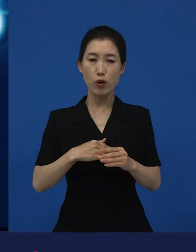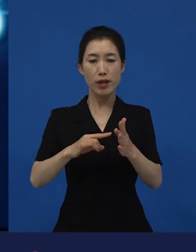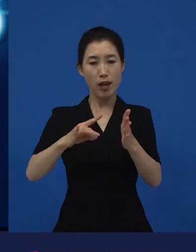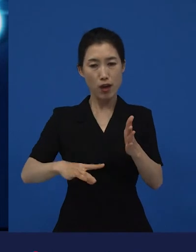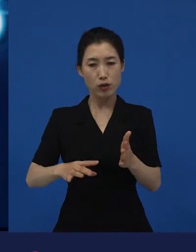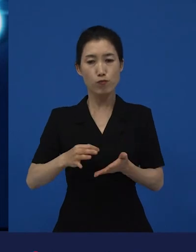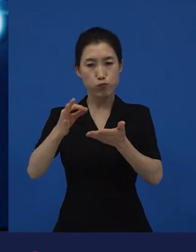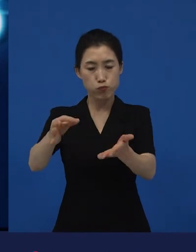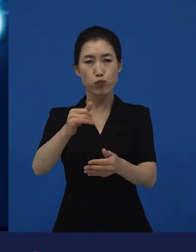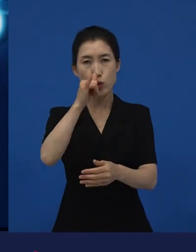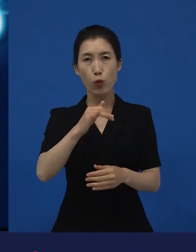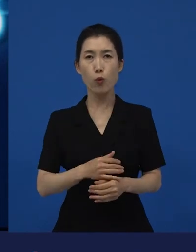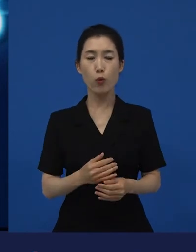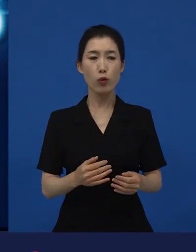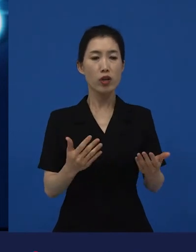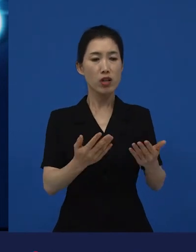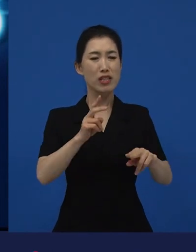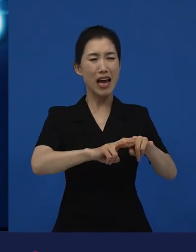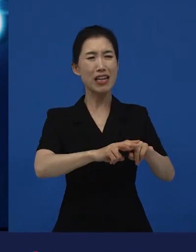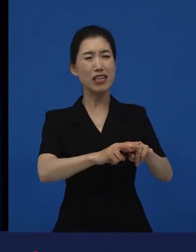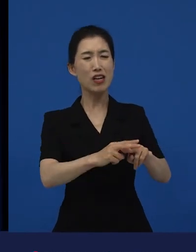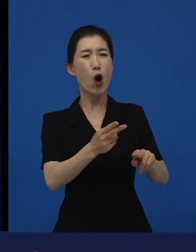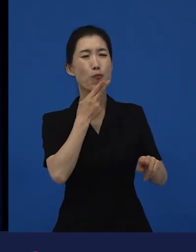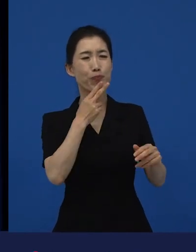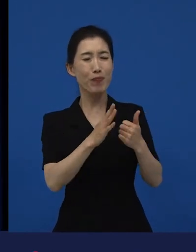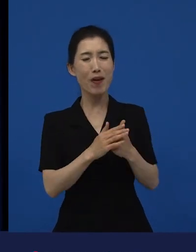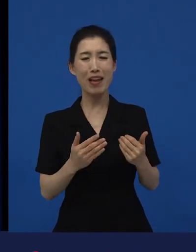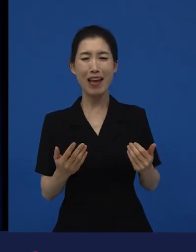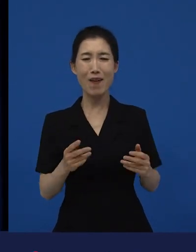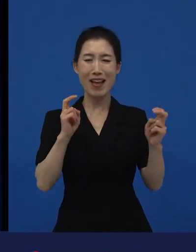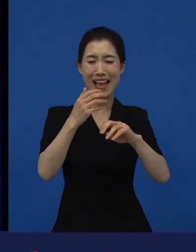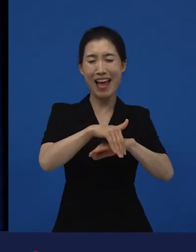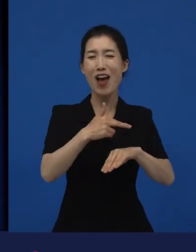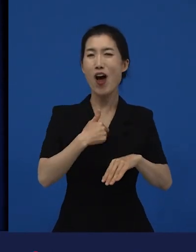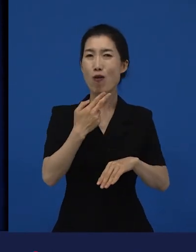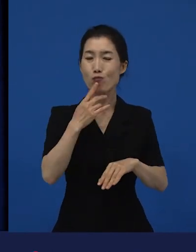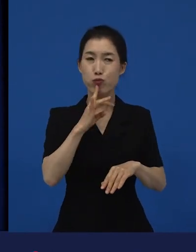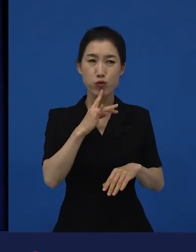그리고 일자리가 없어서 못했을 뿐이지 일자리가 있으면 하려고 했는데